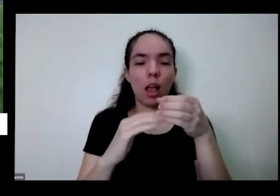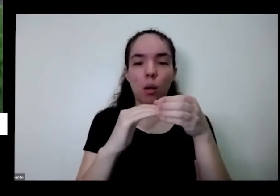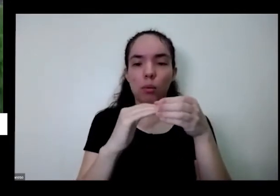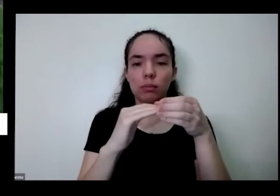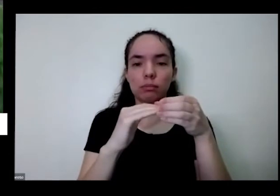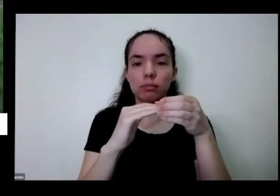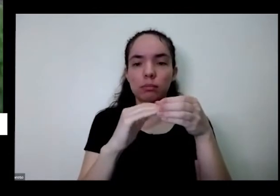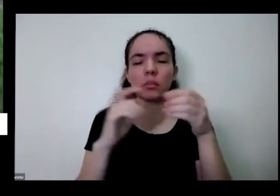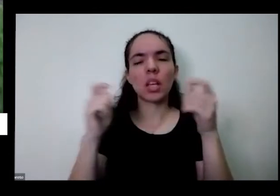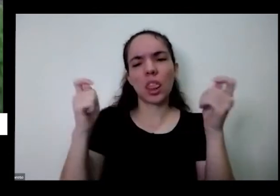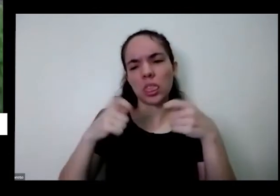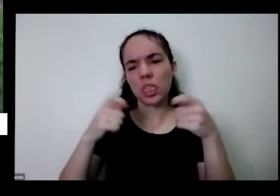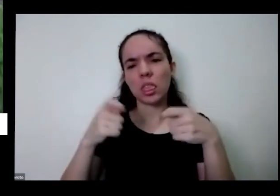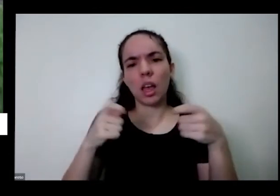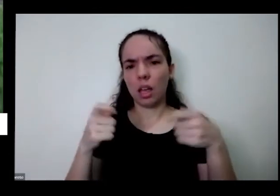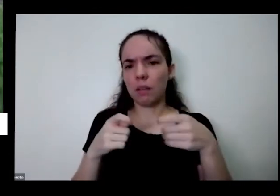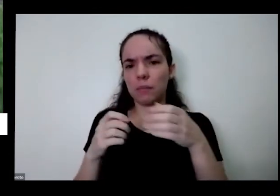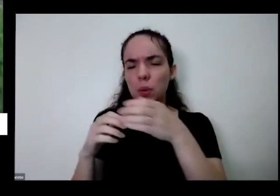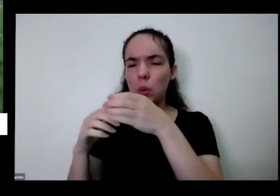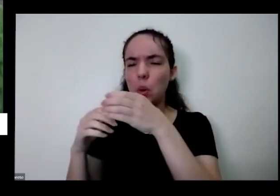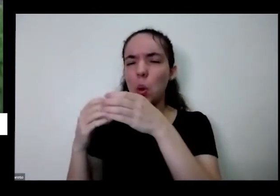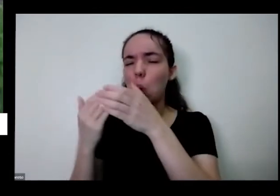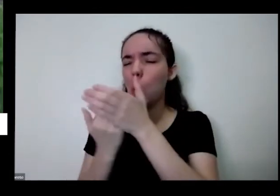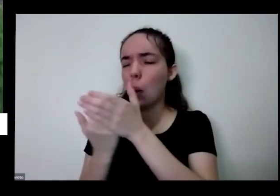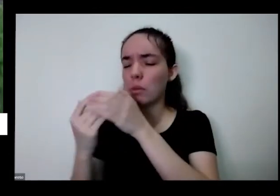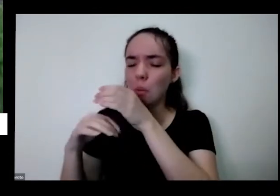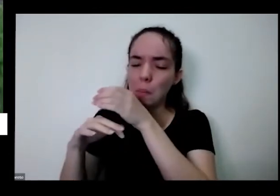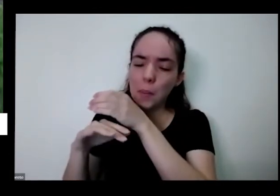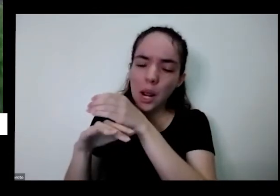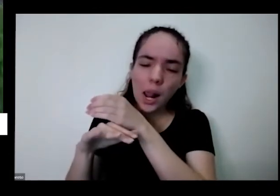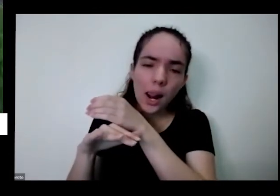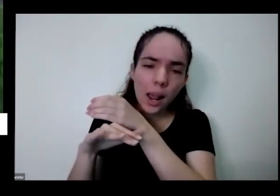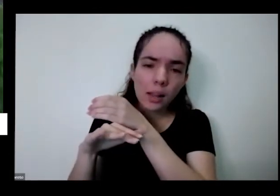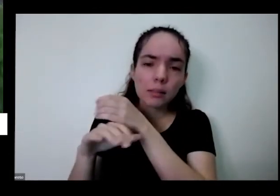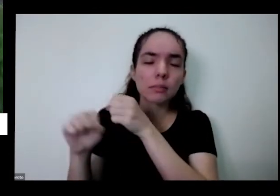é suficiente você percebeu que começou a merejar água aqui embaixo eu não precisa colocar mais